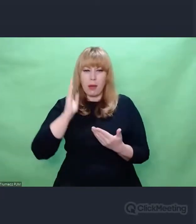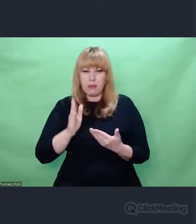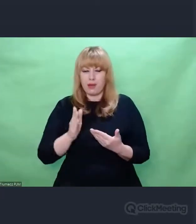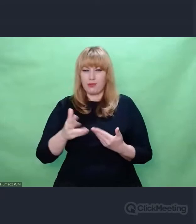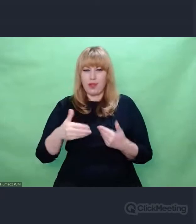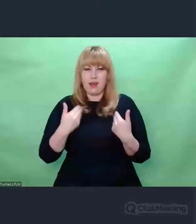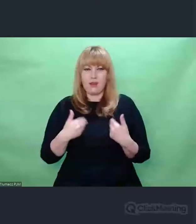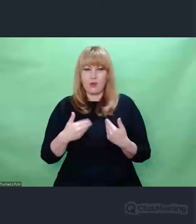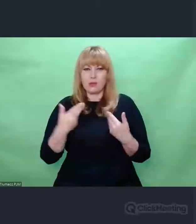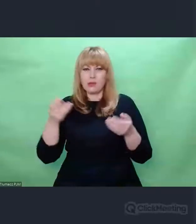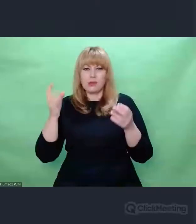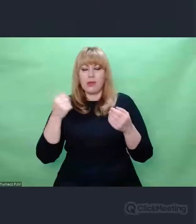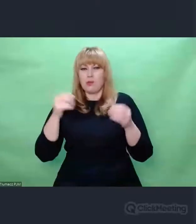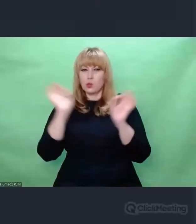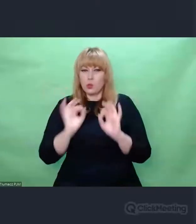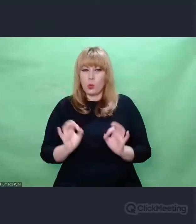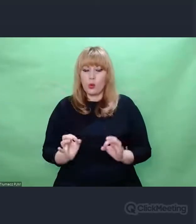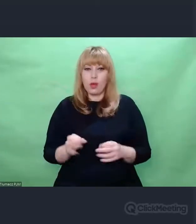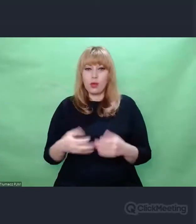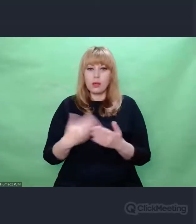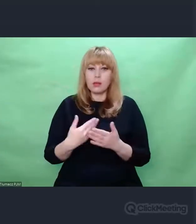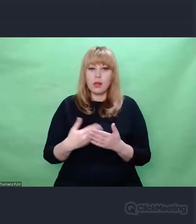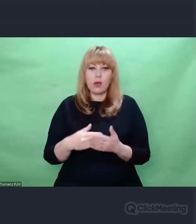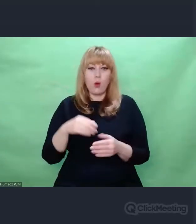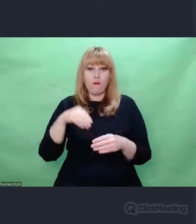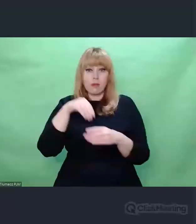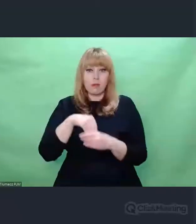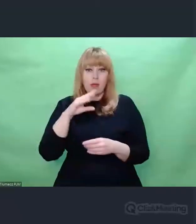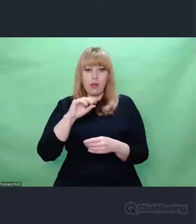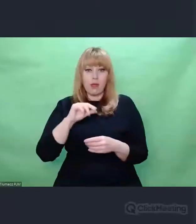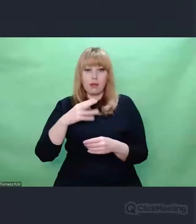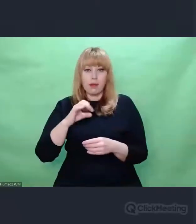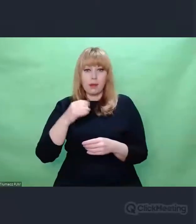Enigma jako narzędzie strategiczne komunikacyjne